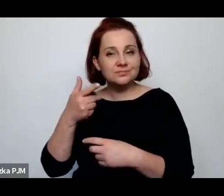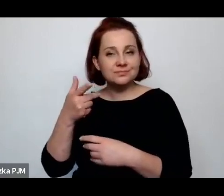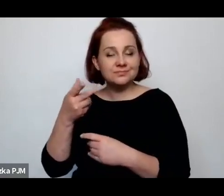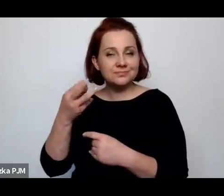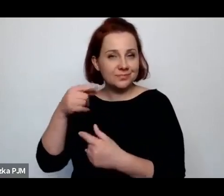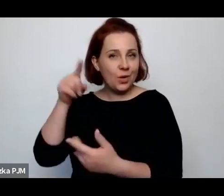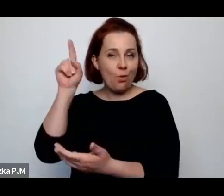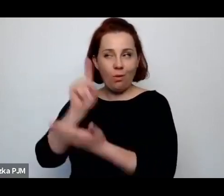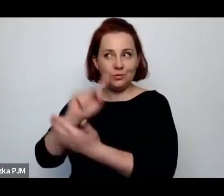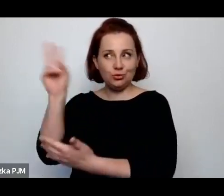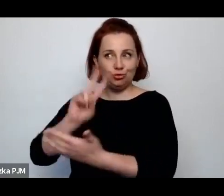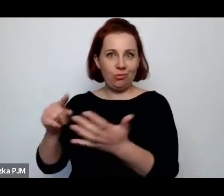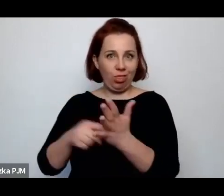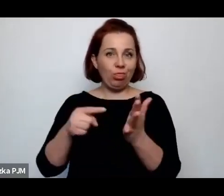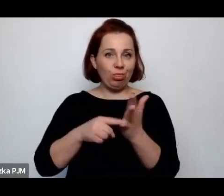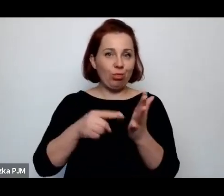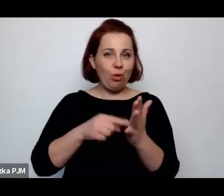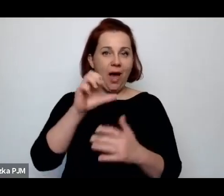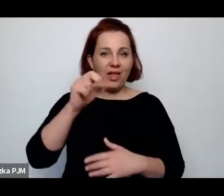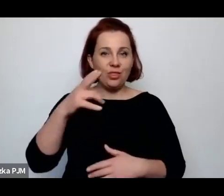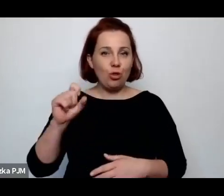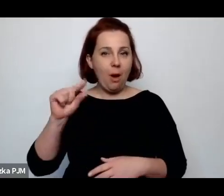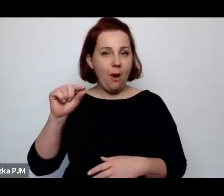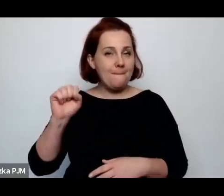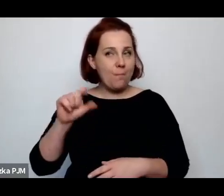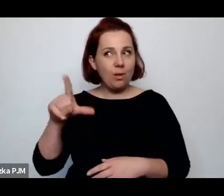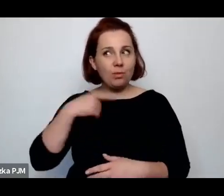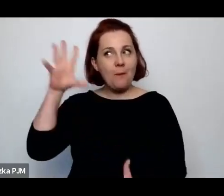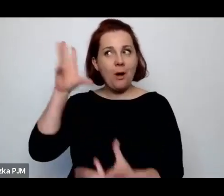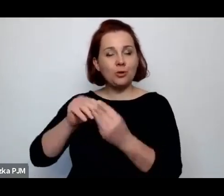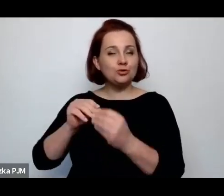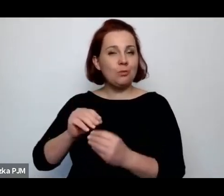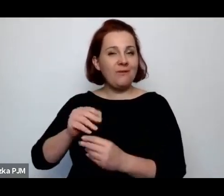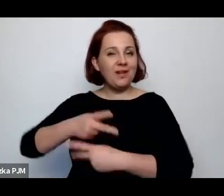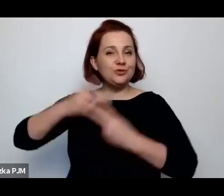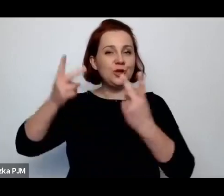przeczytać o Annopolu to ta konkluzja Wrzosa, która jest właściwie istotna